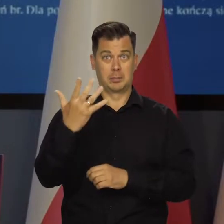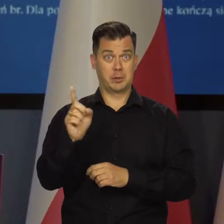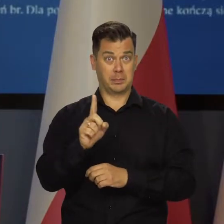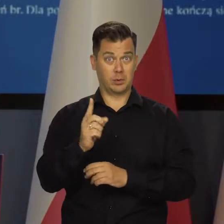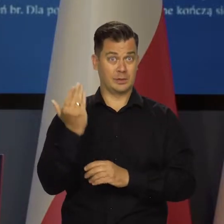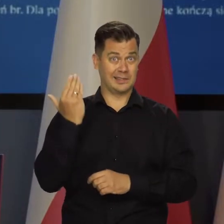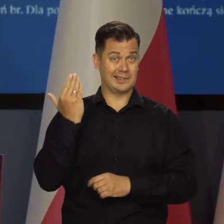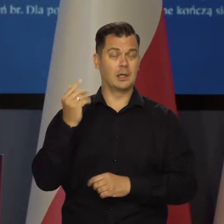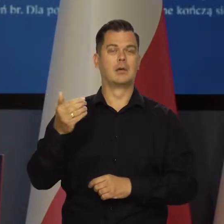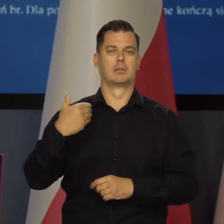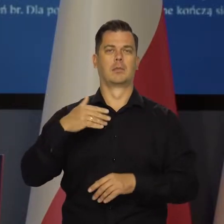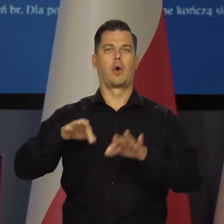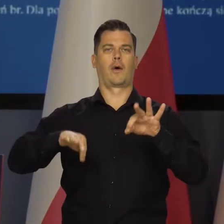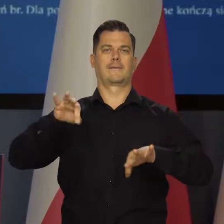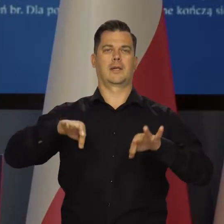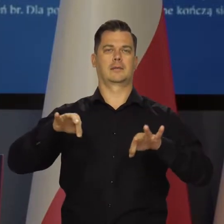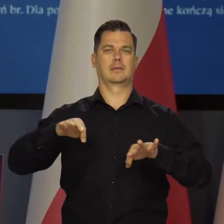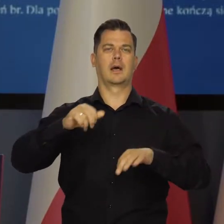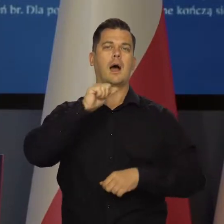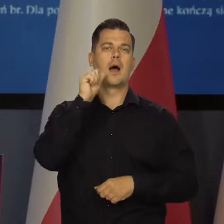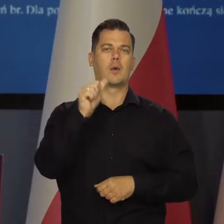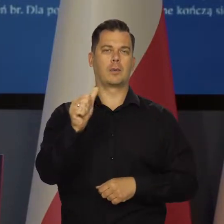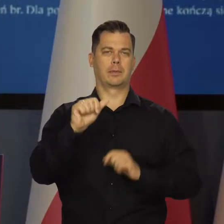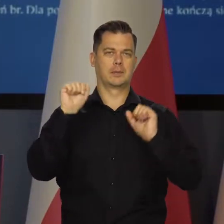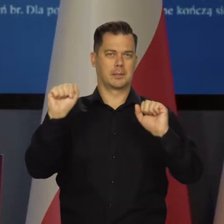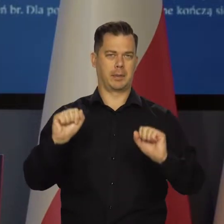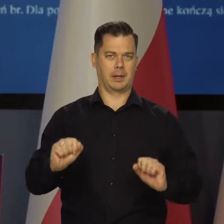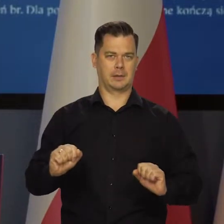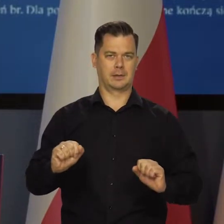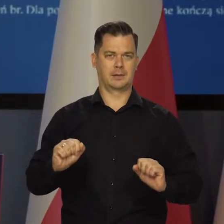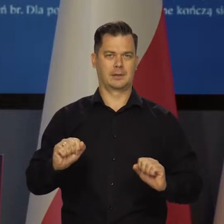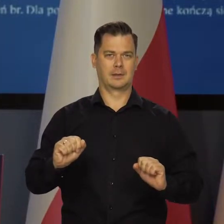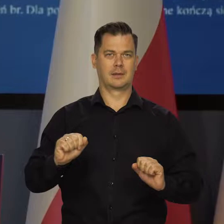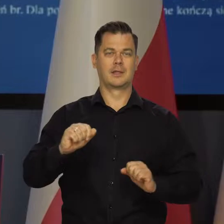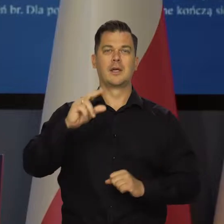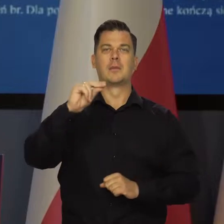Pięć minut temu zaczęła się konferencja prasowa Rona Powela,